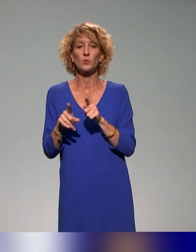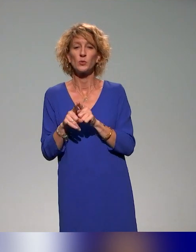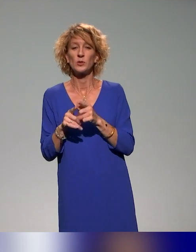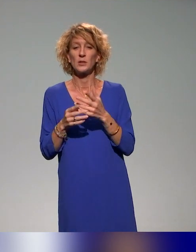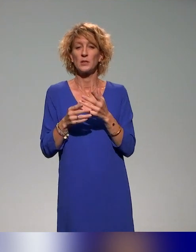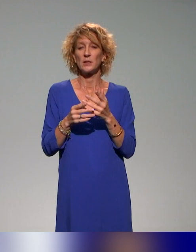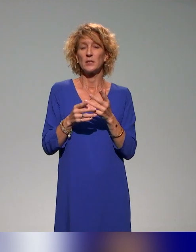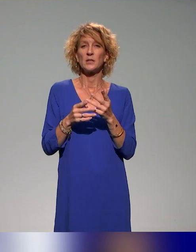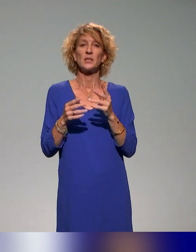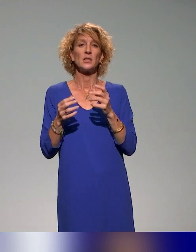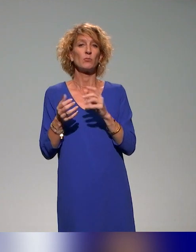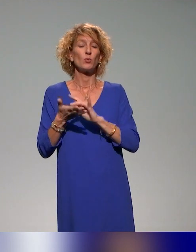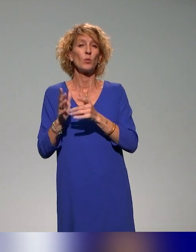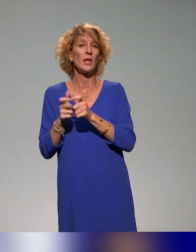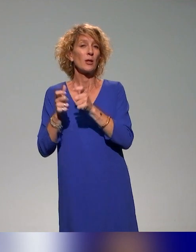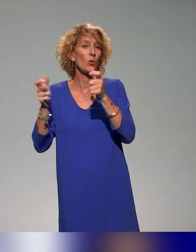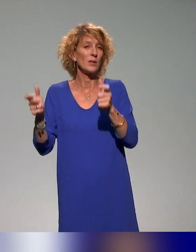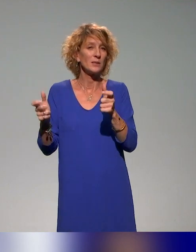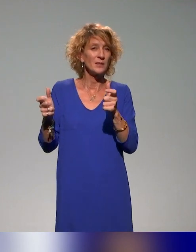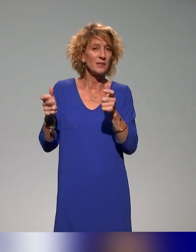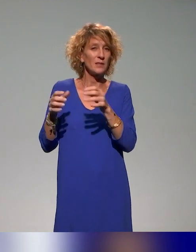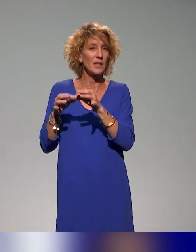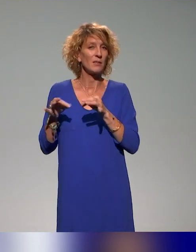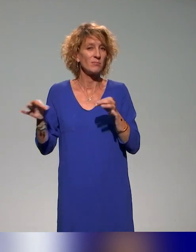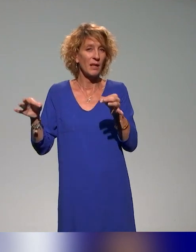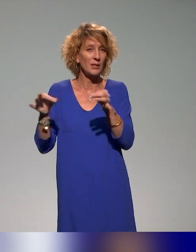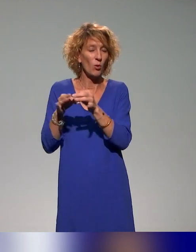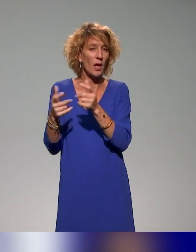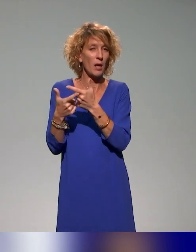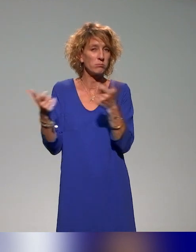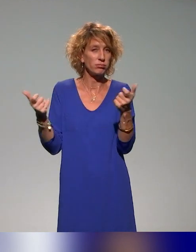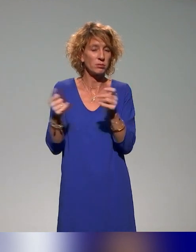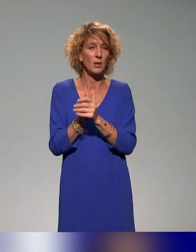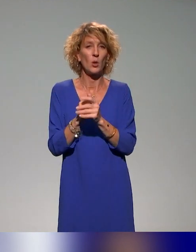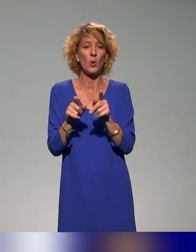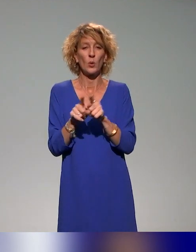la EdTech, les collectivités territoriales et le Atypie-Friendly